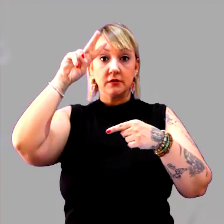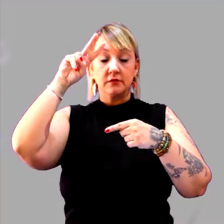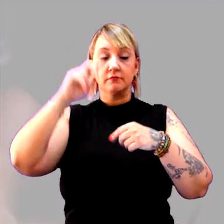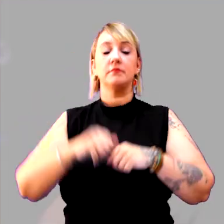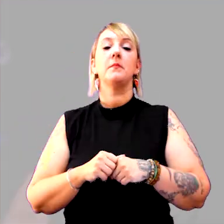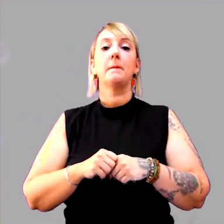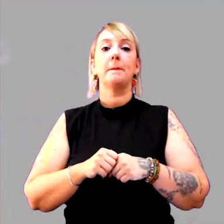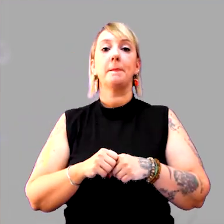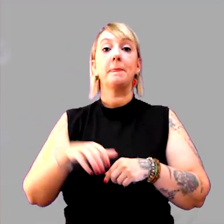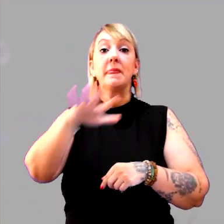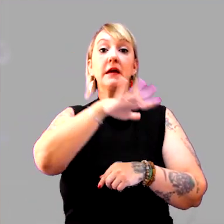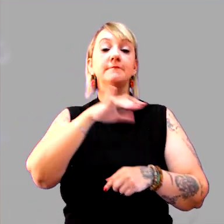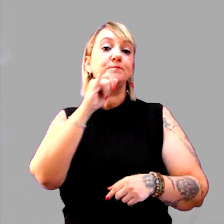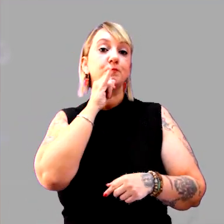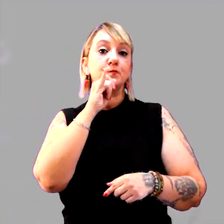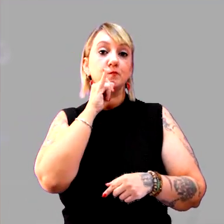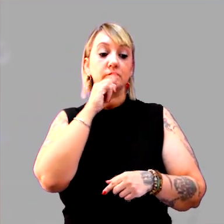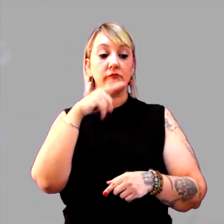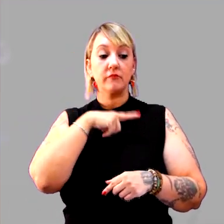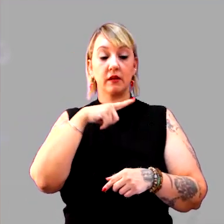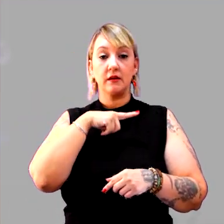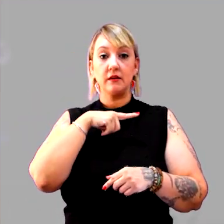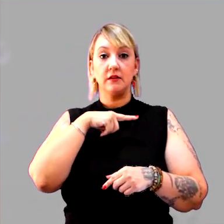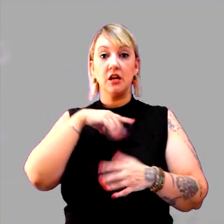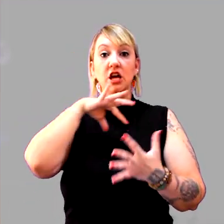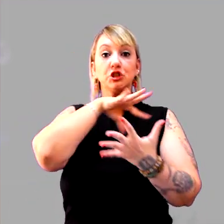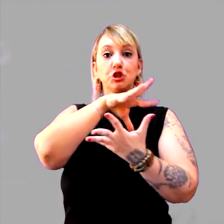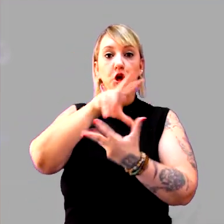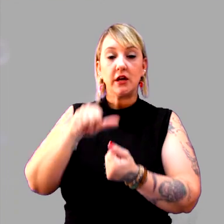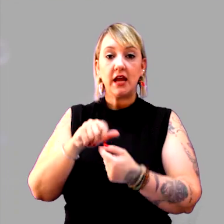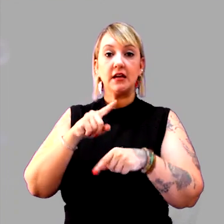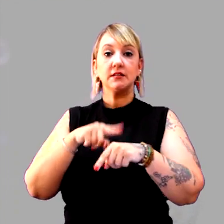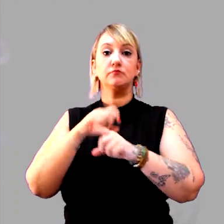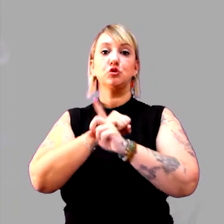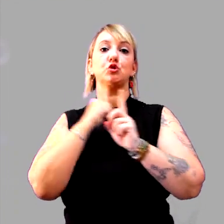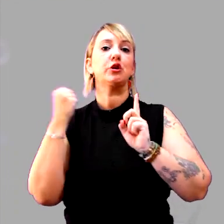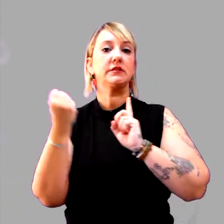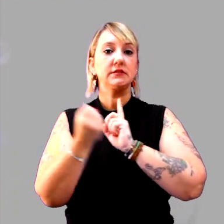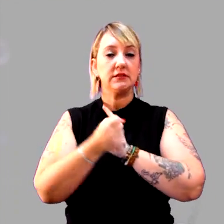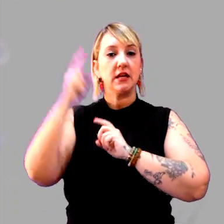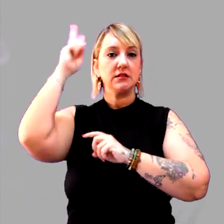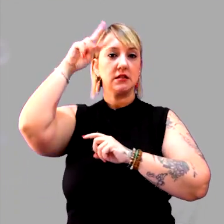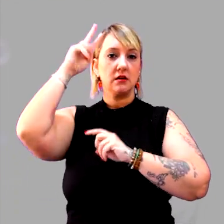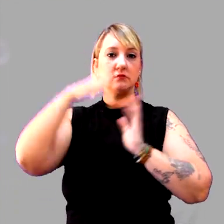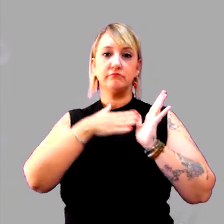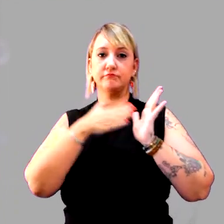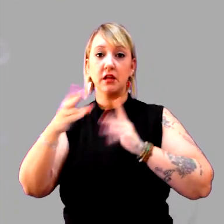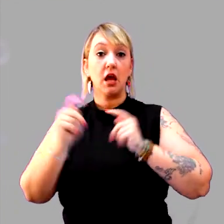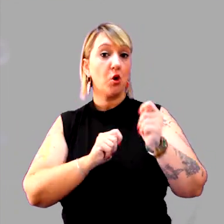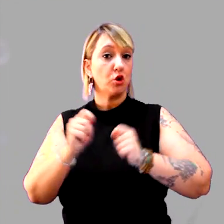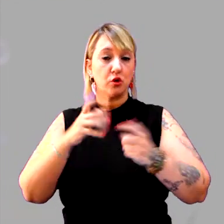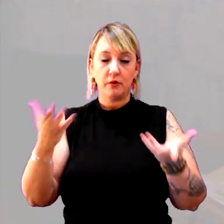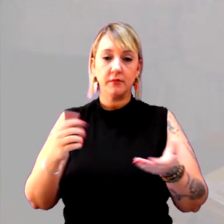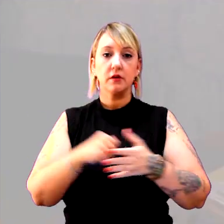O espaço, por exemplo, posso ter o espaço geográfico, espaço social, espaço histórico, espaço econômico.